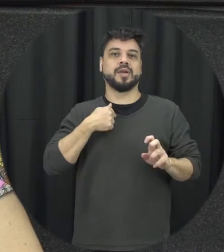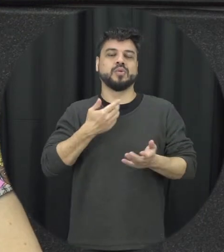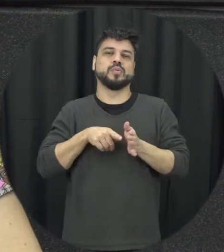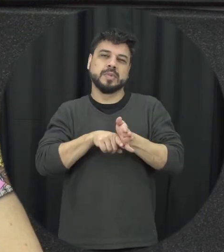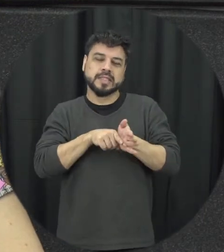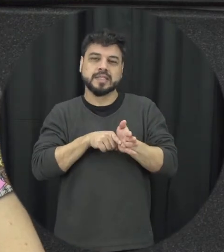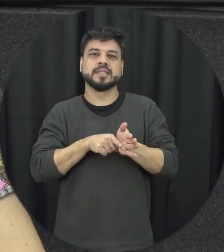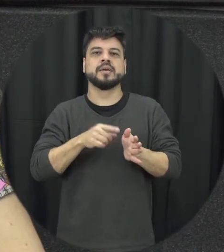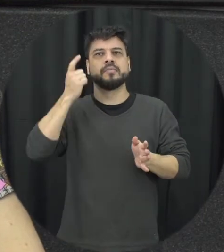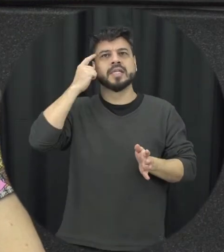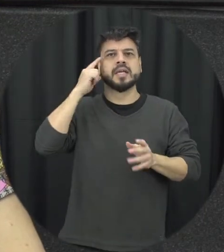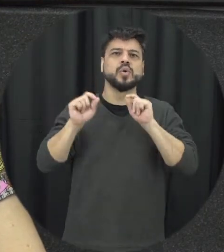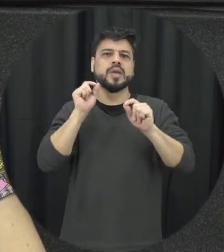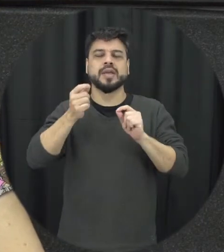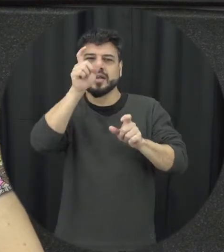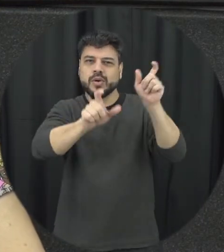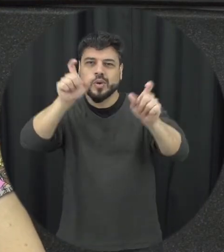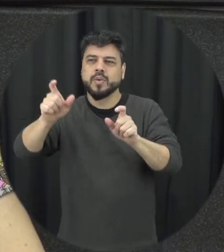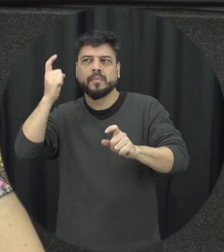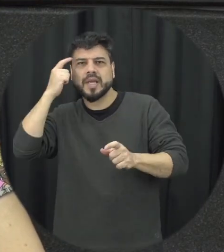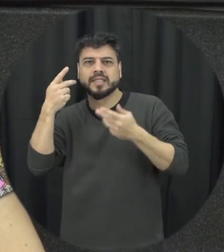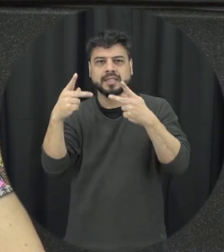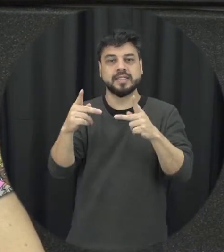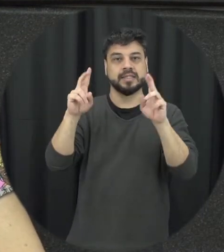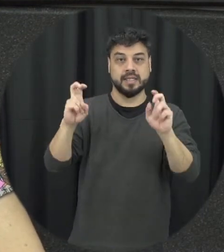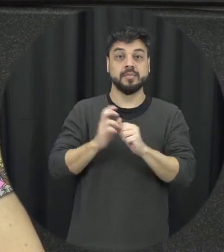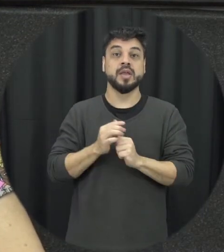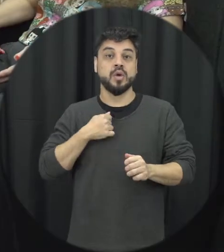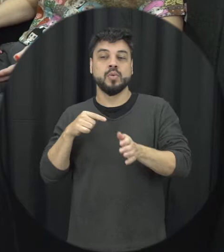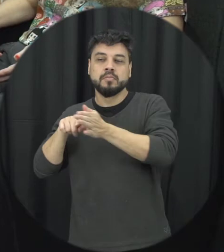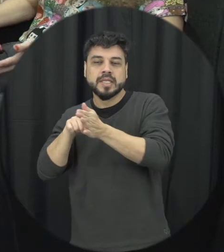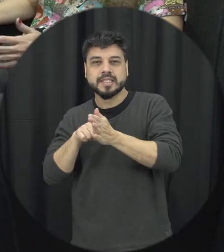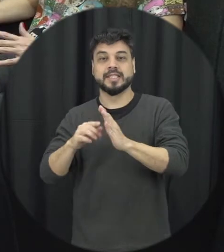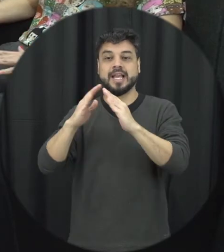o que as pessoas pensavam diferente disso e eu trabalhei com estudantes do ensino médio alunos